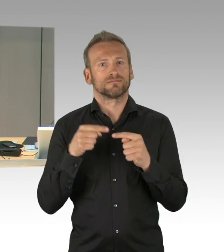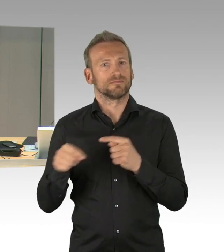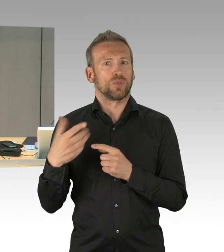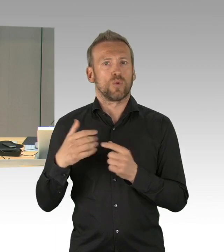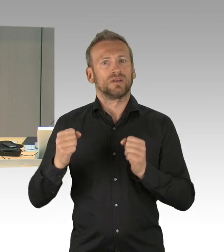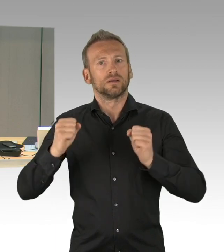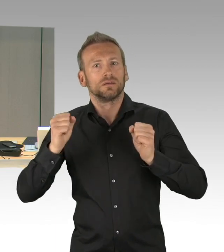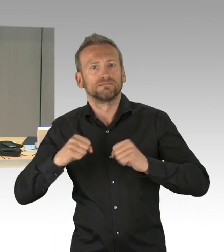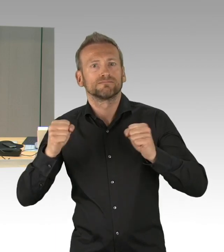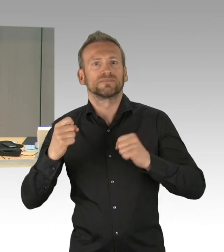bitte ich um das Handzeichen.